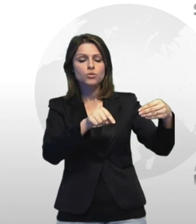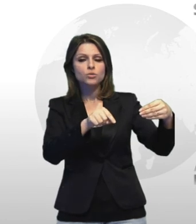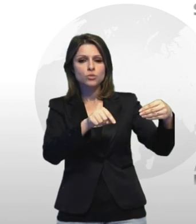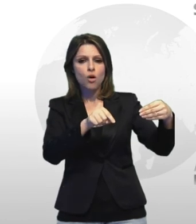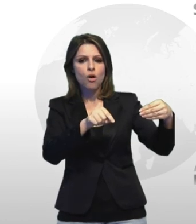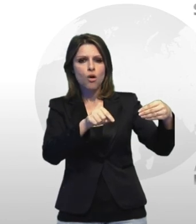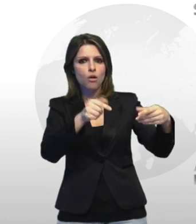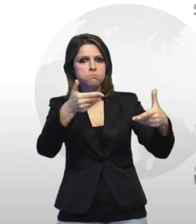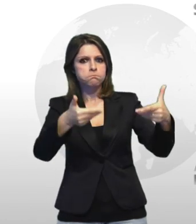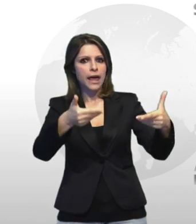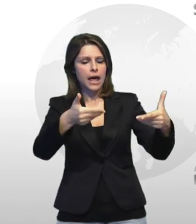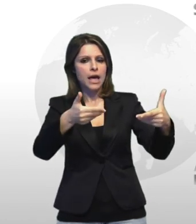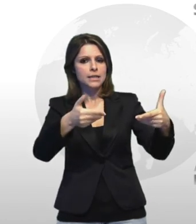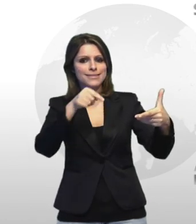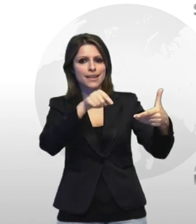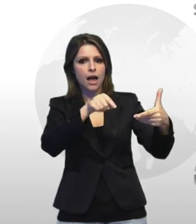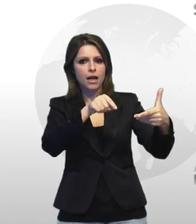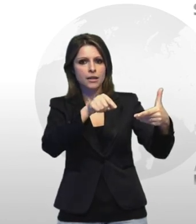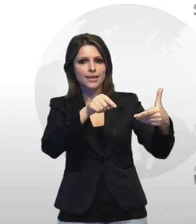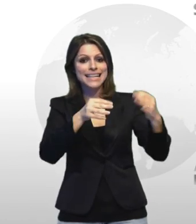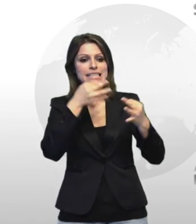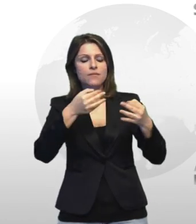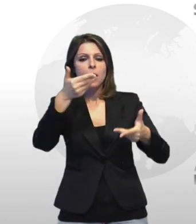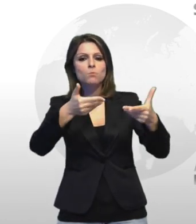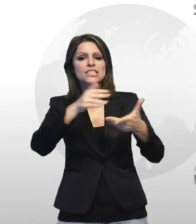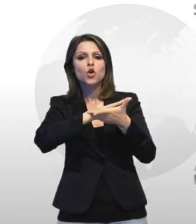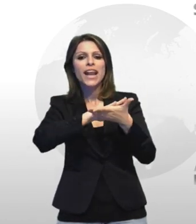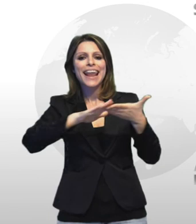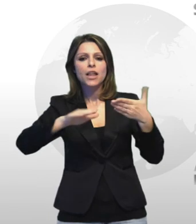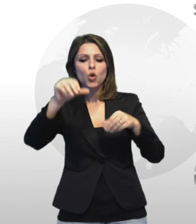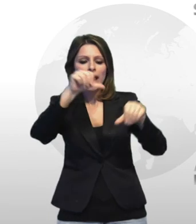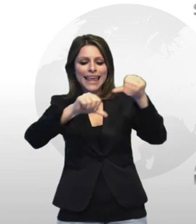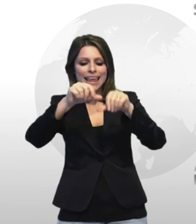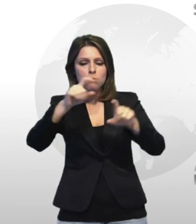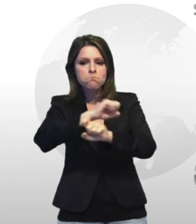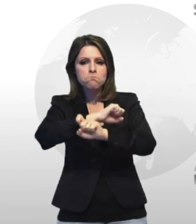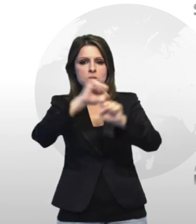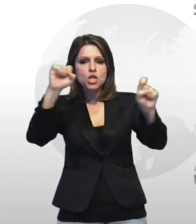cioè il peso netto della composto chimico esplodente parità 10 chilogrammi